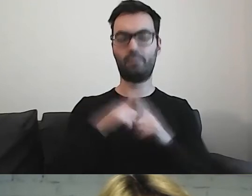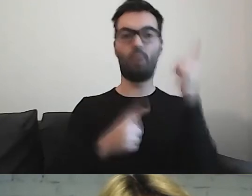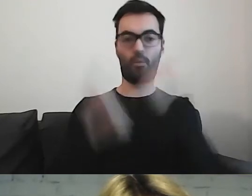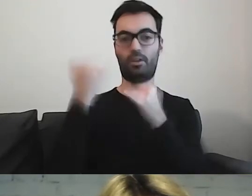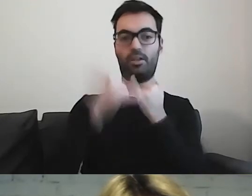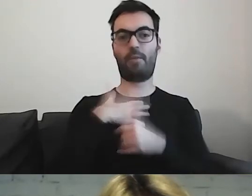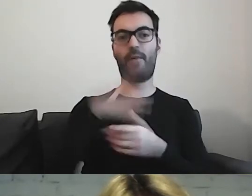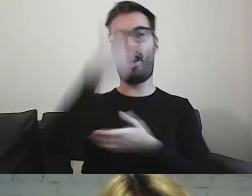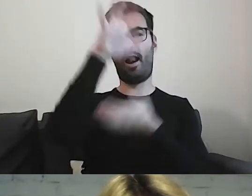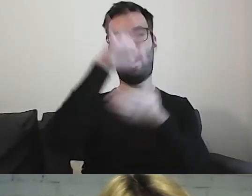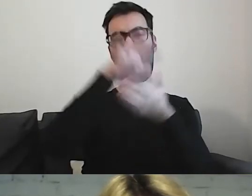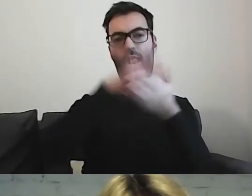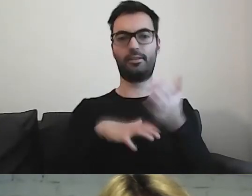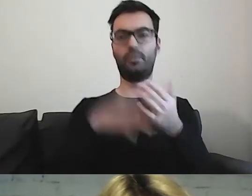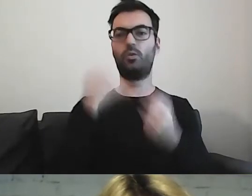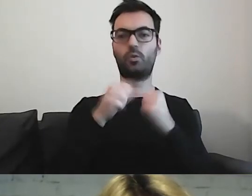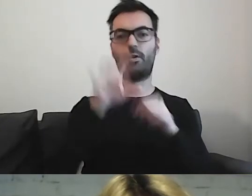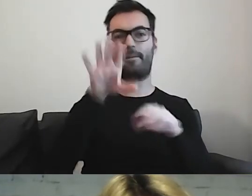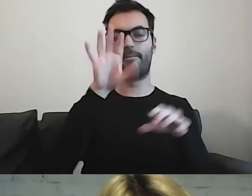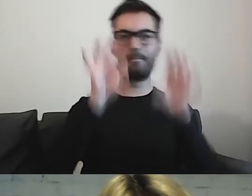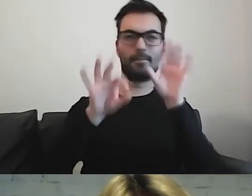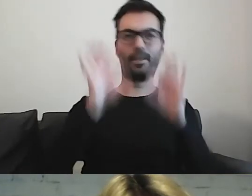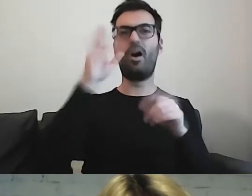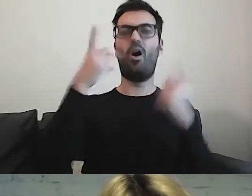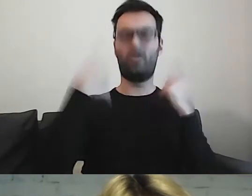ciężko wyłowić - ta osoba może przeczytać tekst,